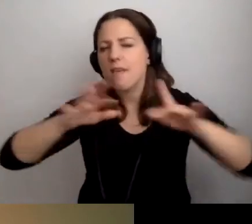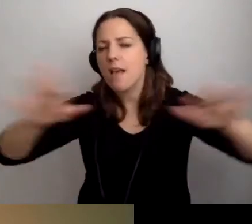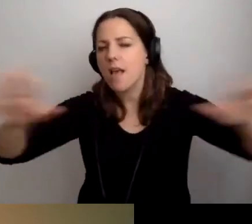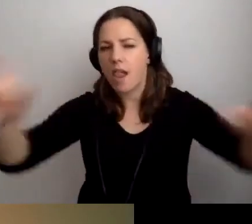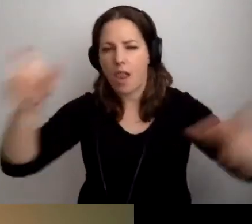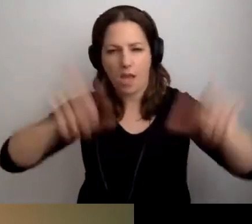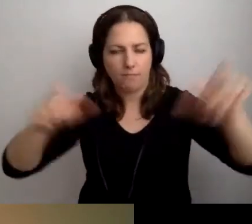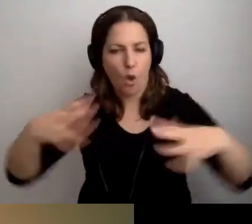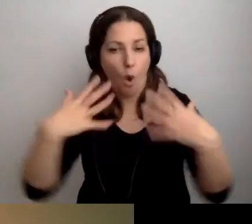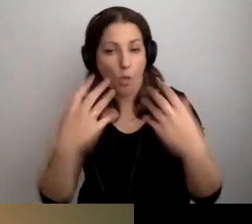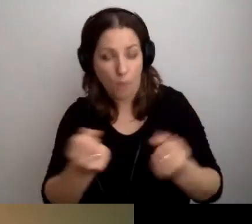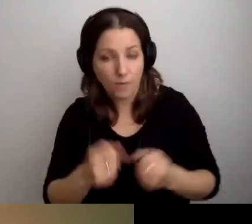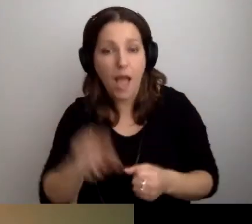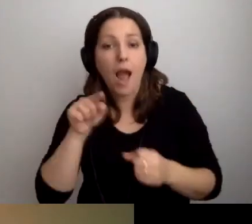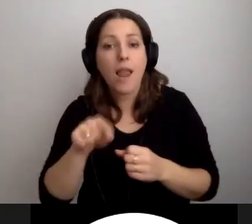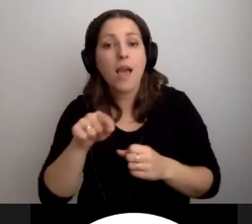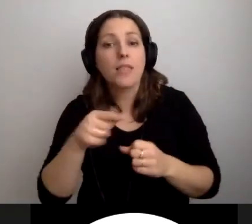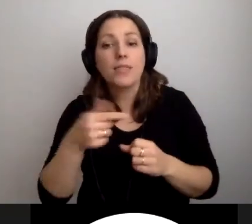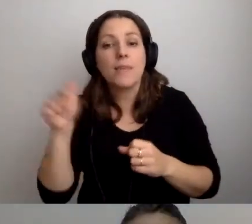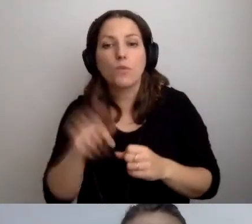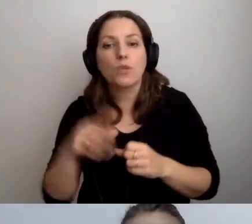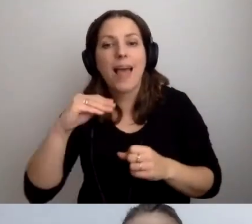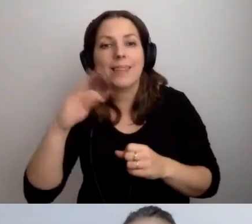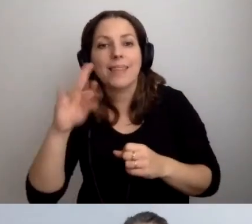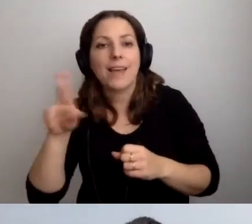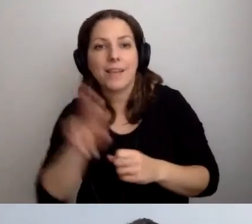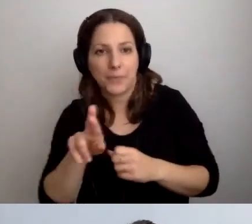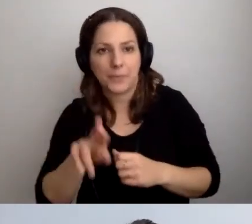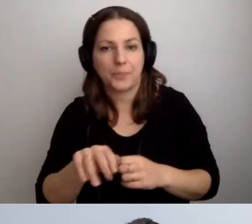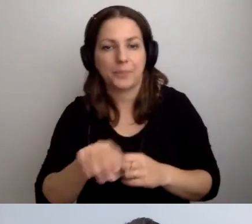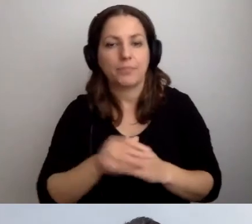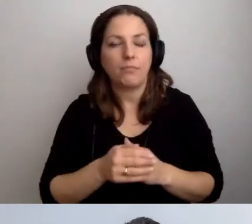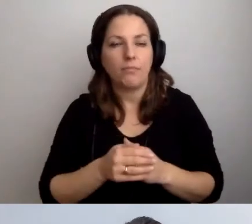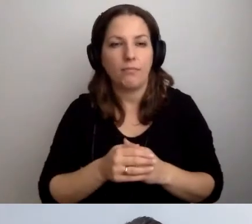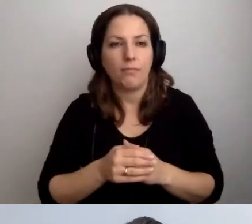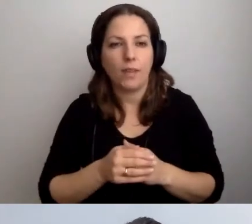Ale nie musi to być ETR. Nie musimy go wzbogacać wizualizacjami.